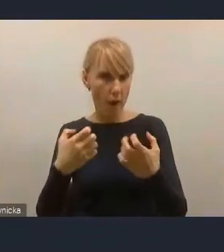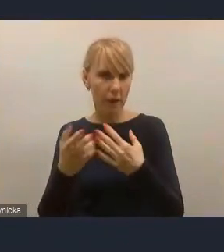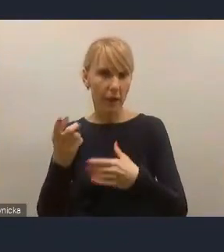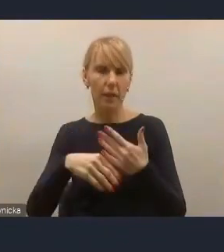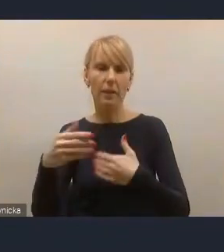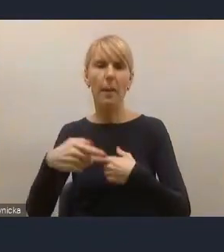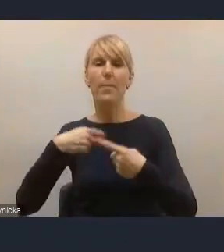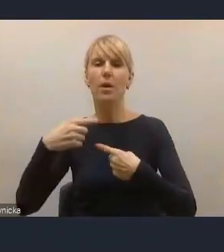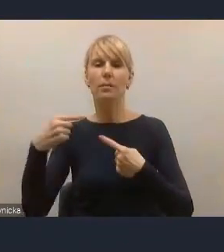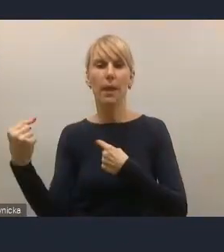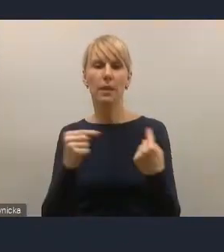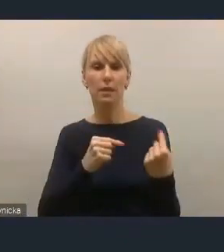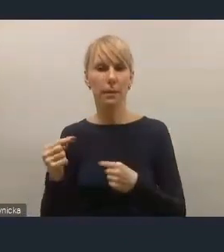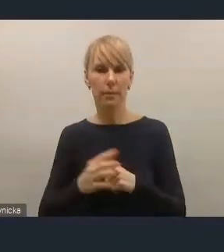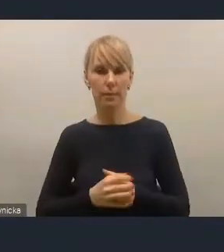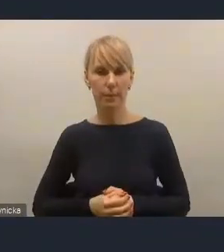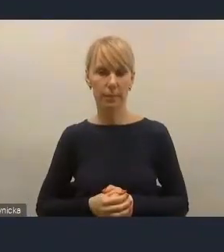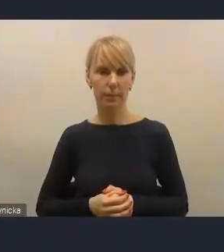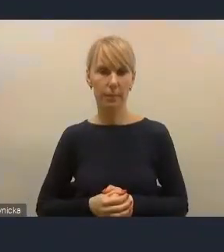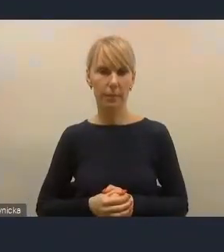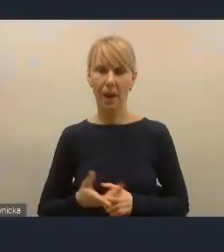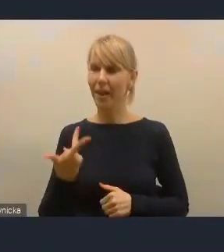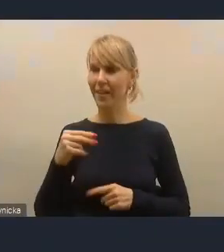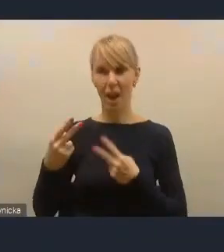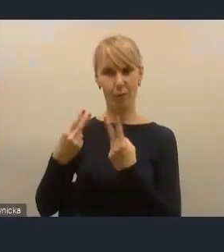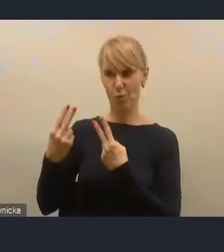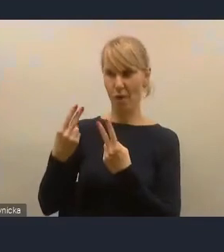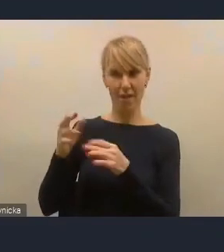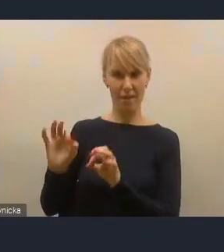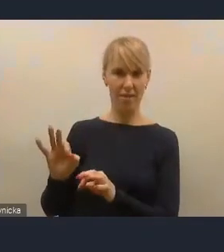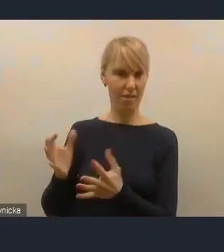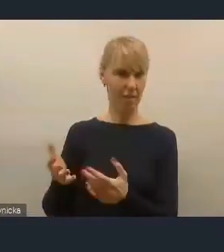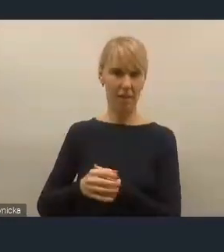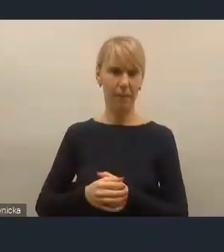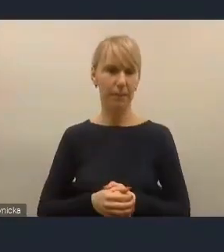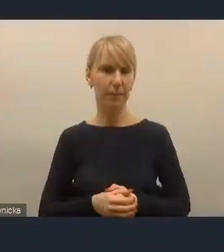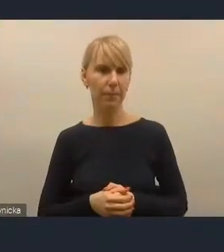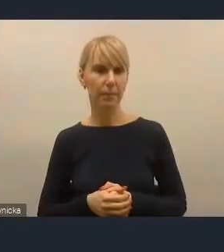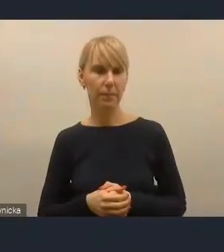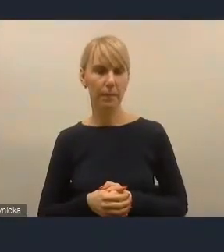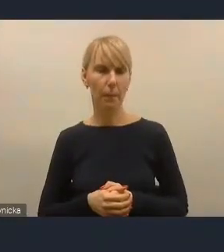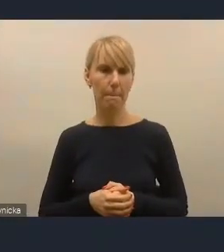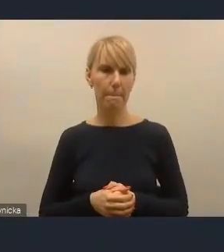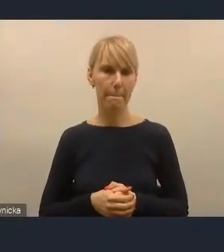I o to mi głównie chodziło, a nie szukanie winnego, tylko szukanie instrumentów, które okażą się skuteczniejsze niż dotychczasowe.